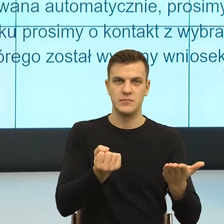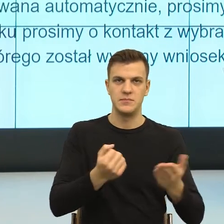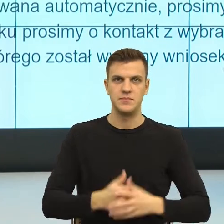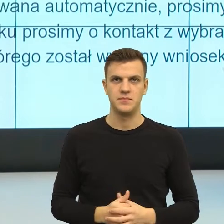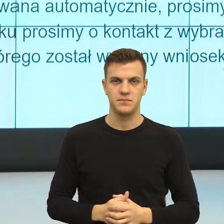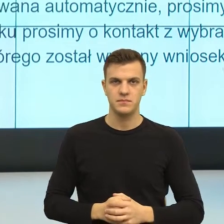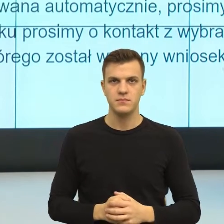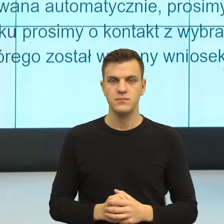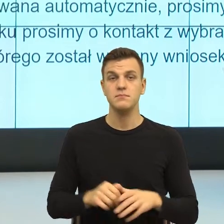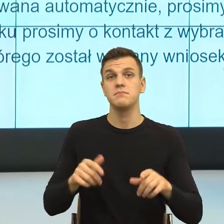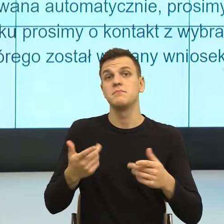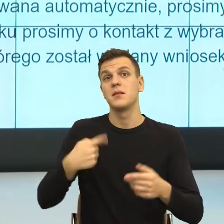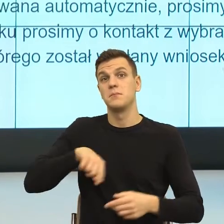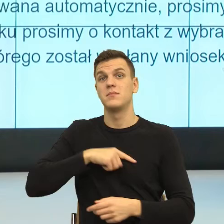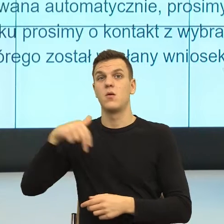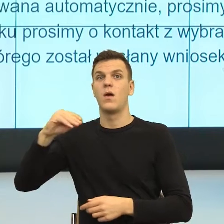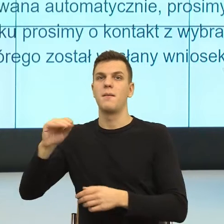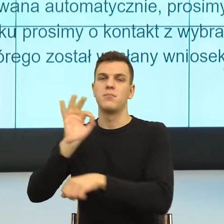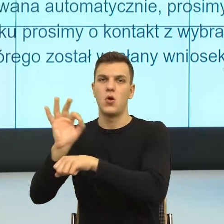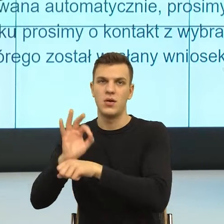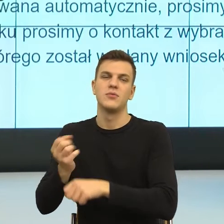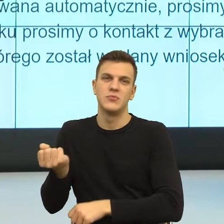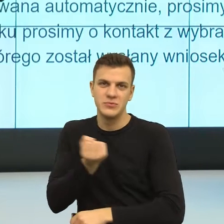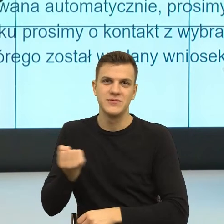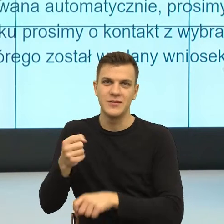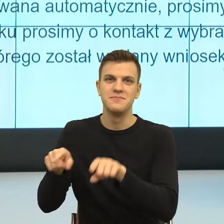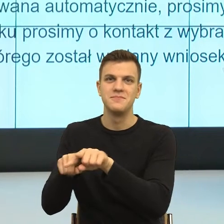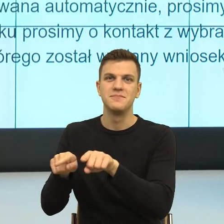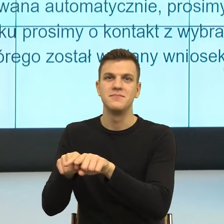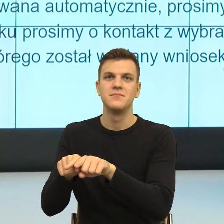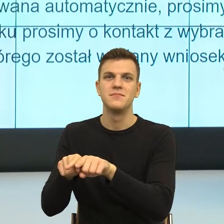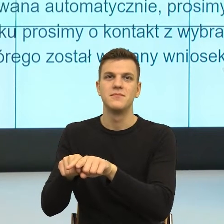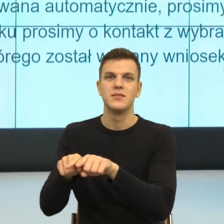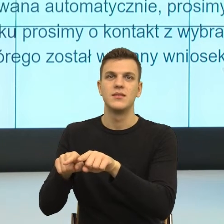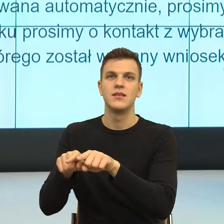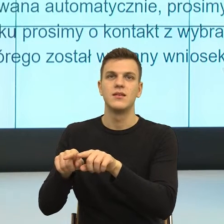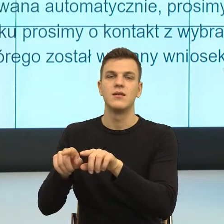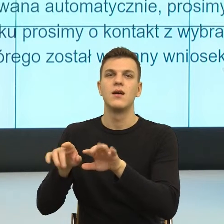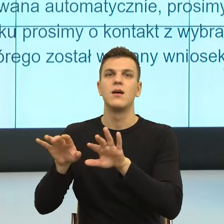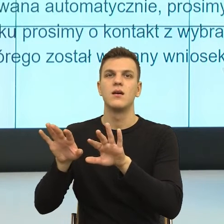czyli tam było teach less, practice more.